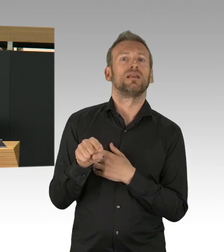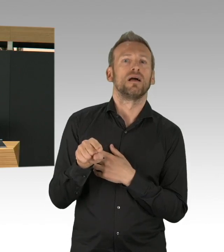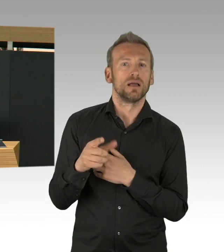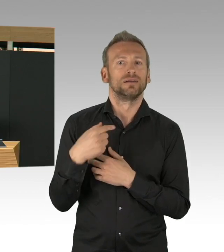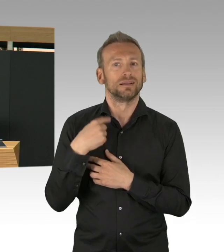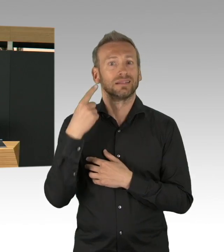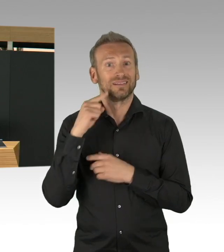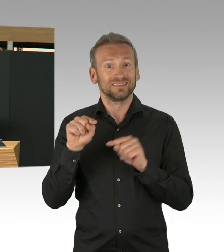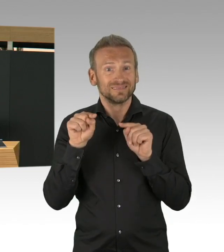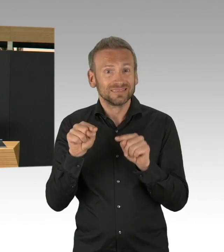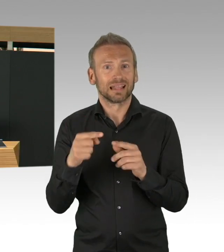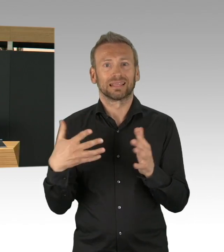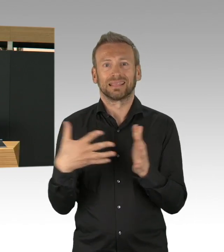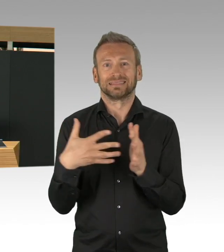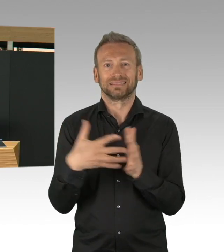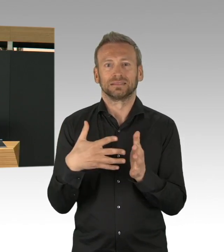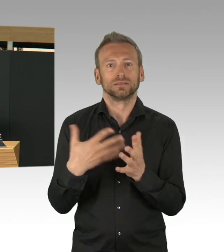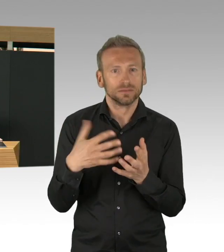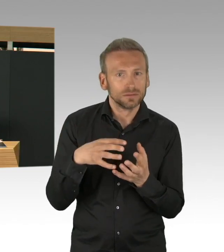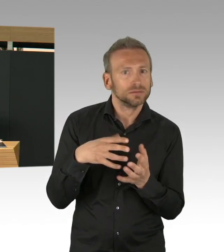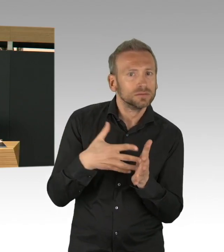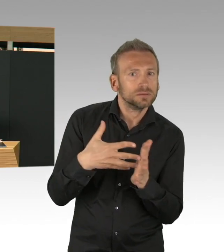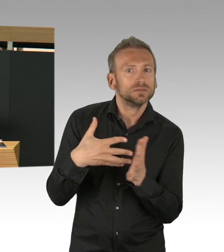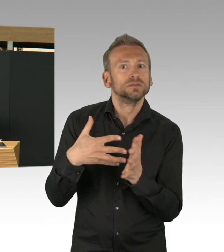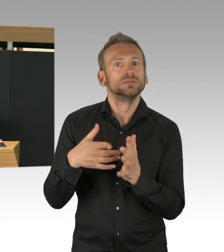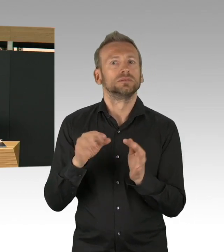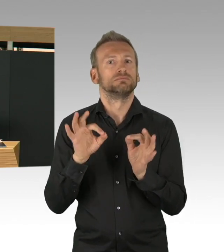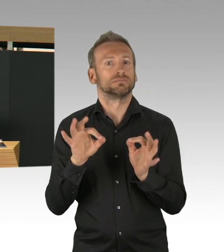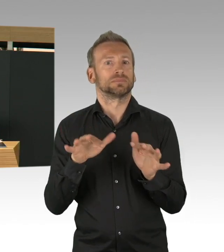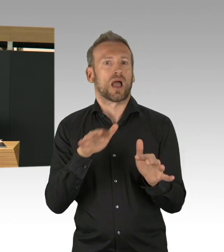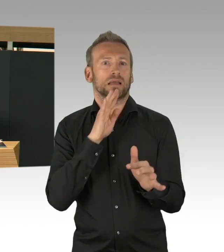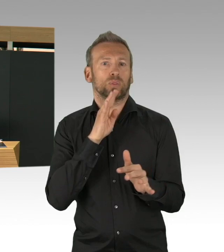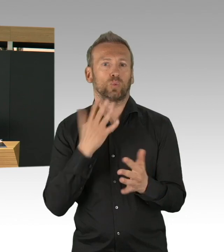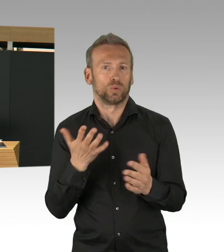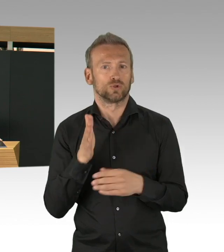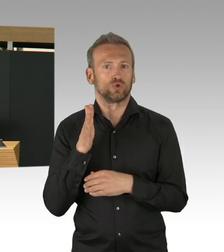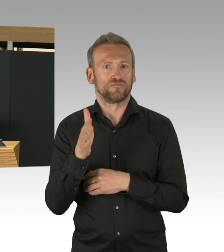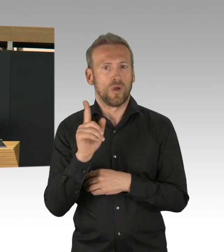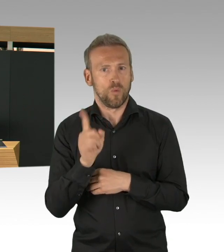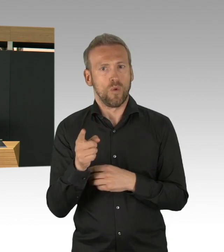einiges auf den Weg bringen können. 7 Millionen Mund-Nasen-Schutz, 800.000 FFP2 Masken,